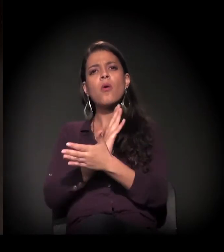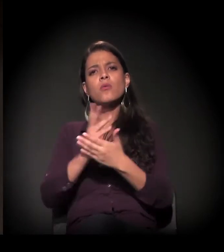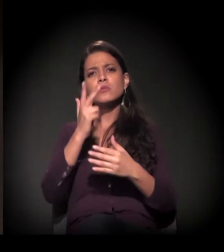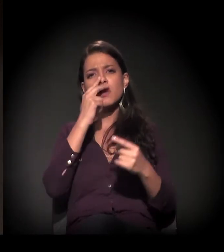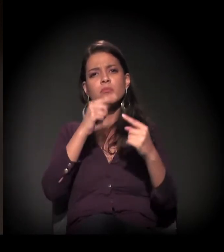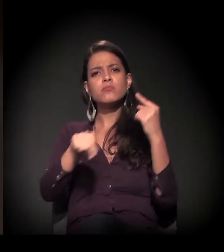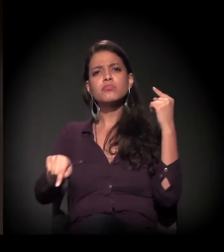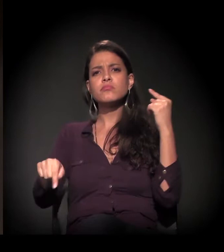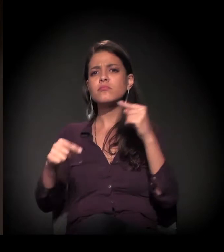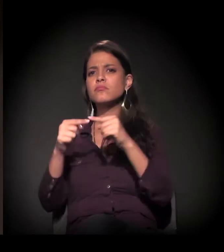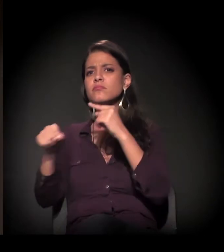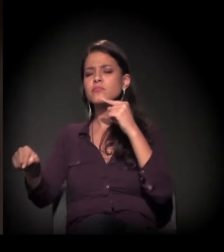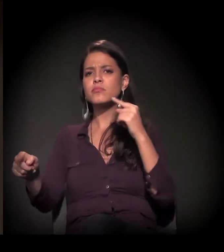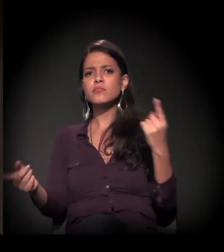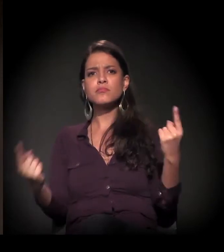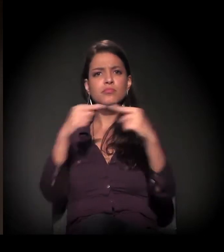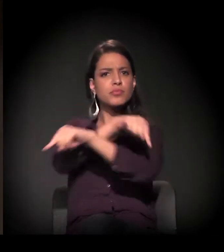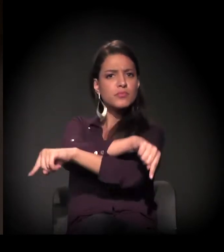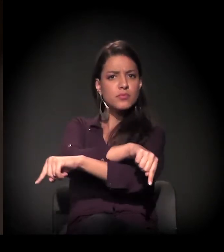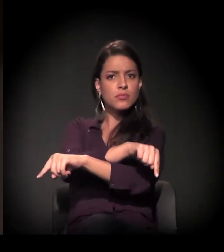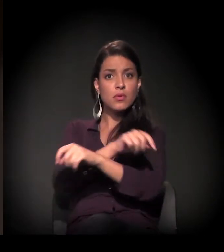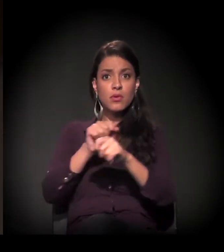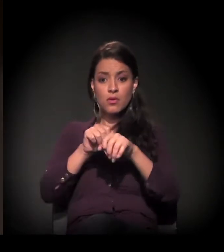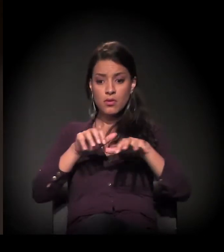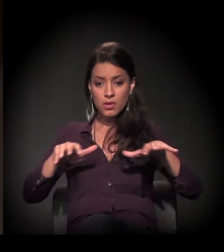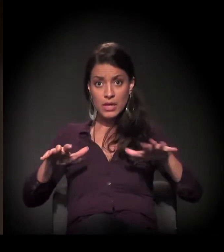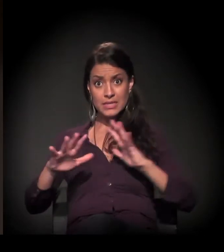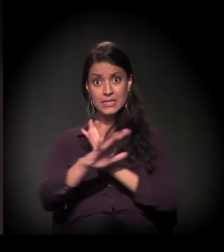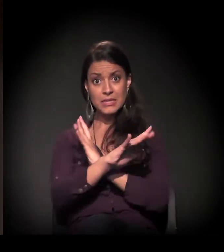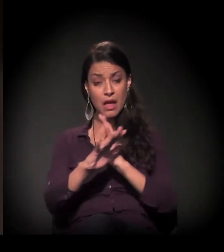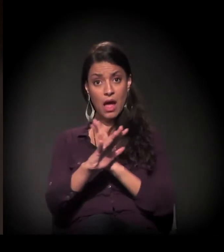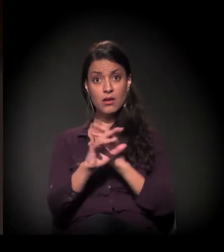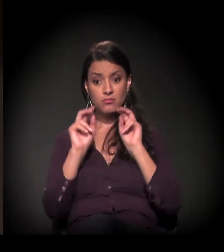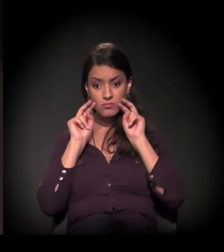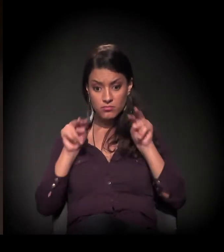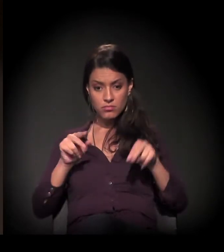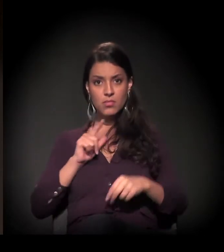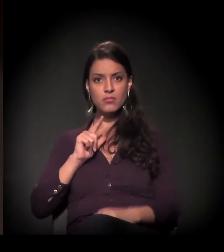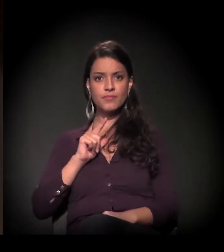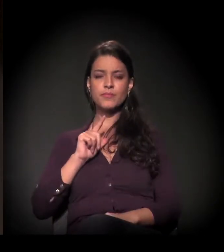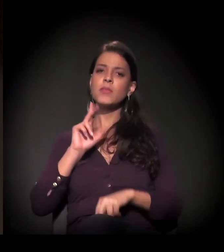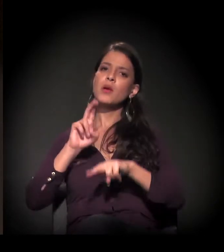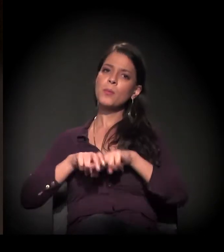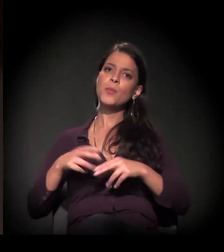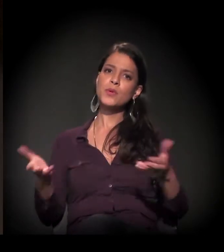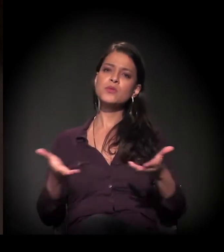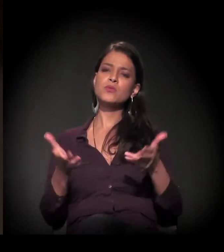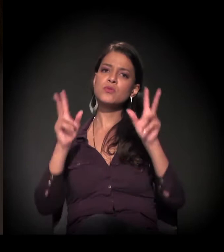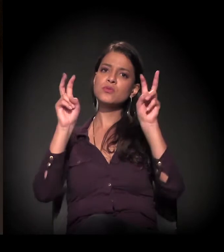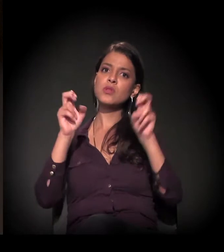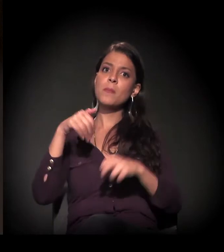e de como elas se expressam no espaço da cidade. Por isso que o tema de hoje eu acho que é dos mais interessantes,